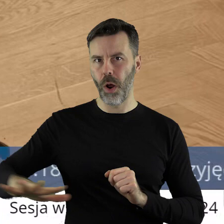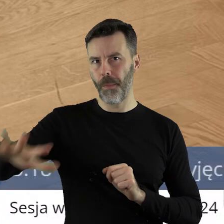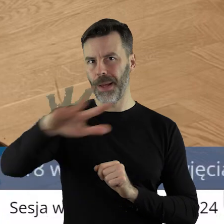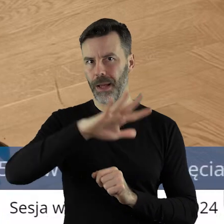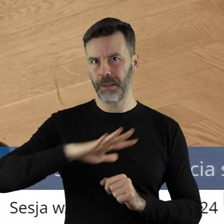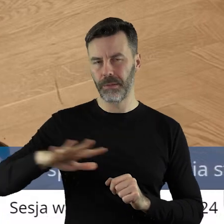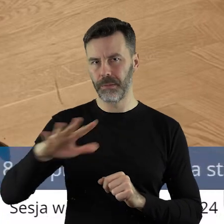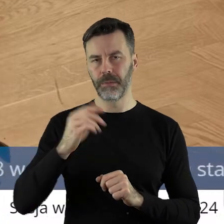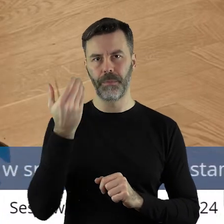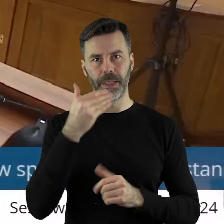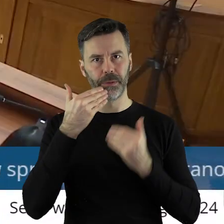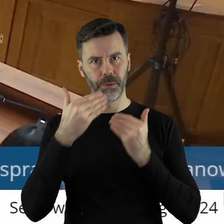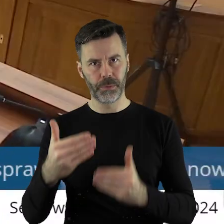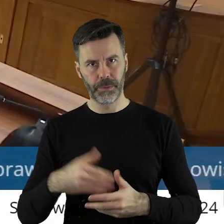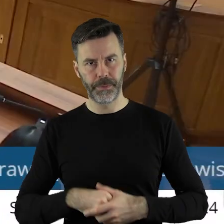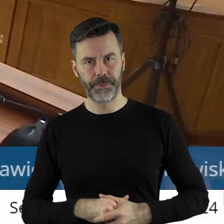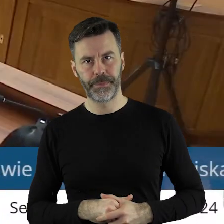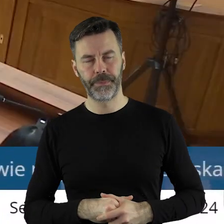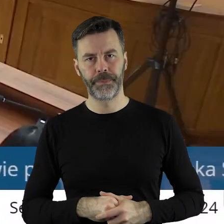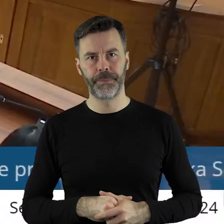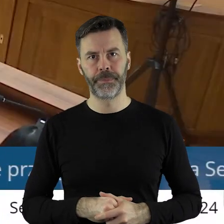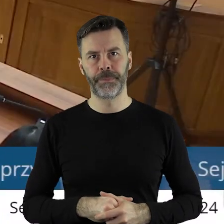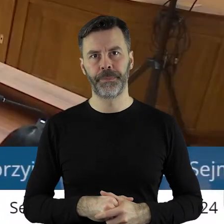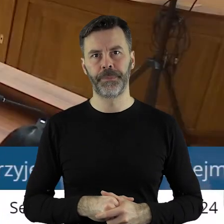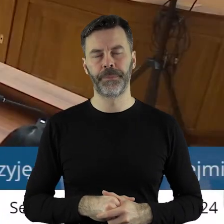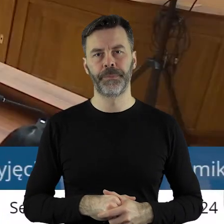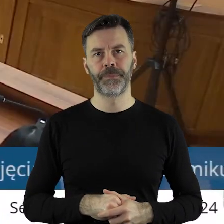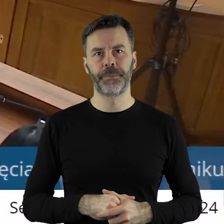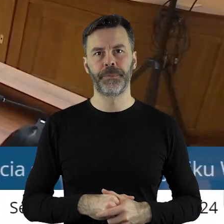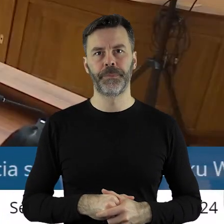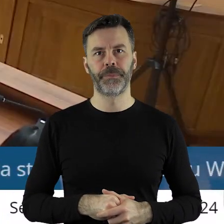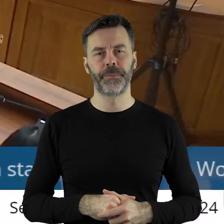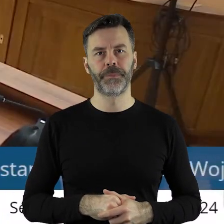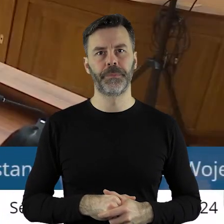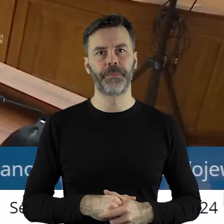rolników w Unii Europejskiej. Dziękuję bardzo.